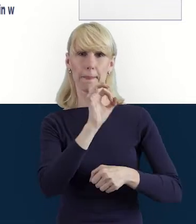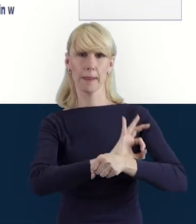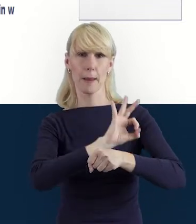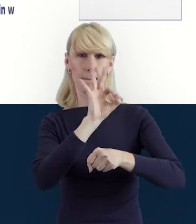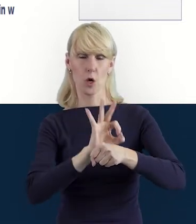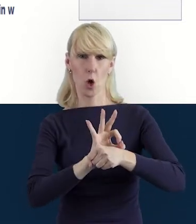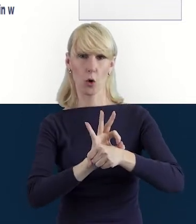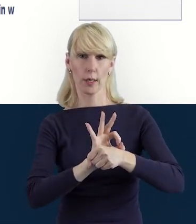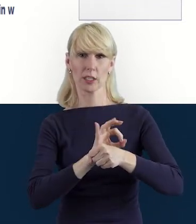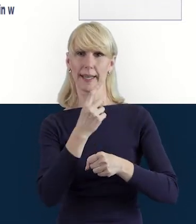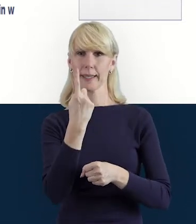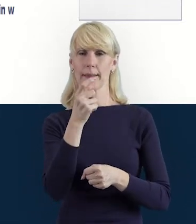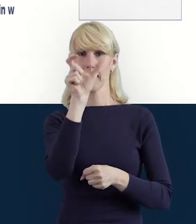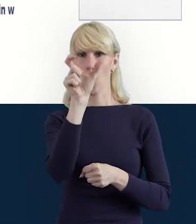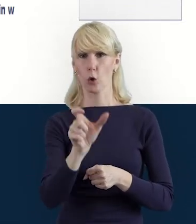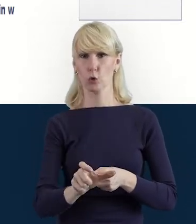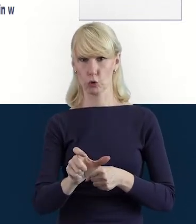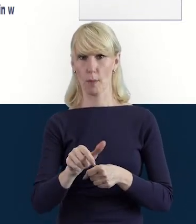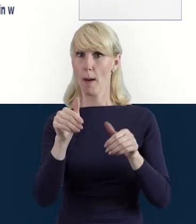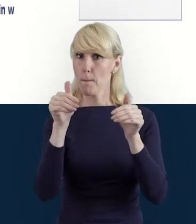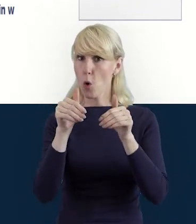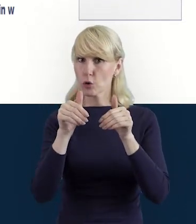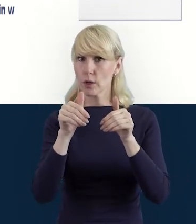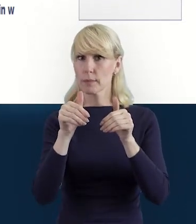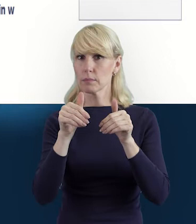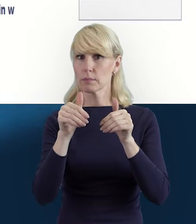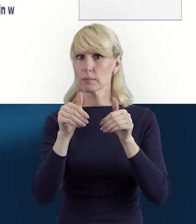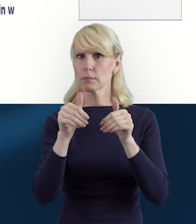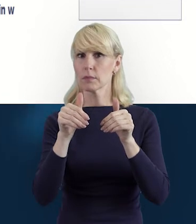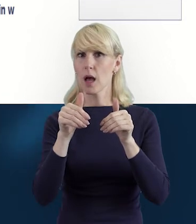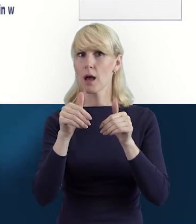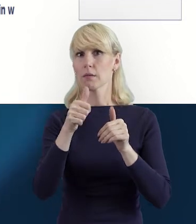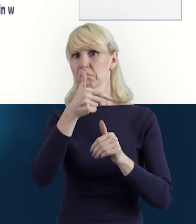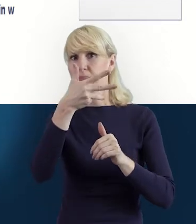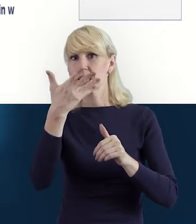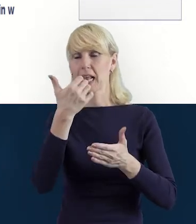jedna osoba może piastować więcej niż jedno stanowisko. Tak.